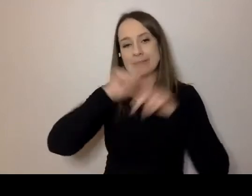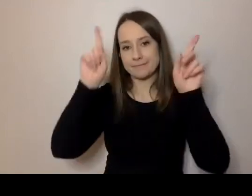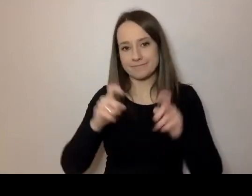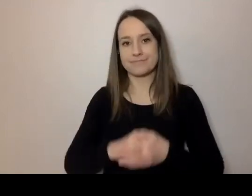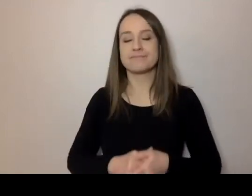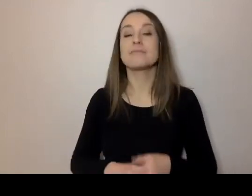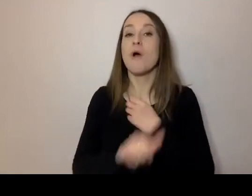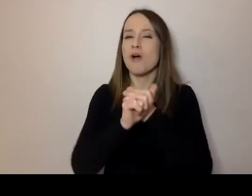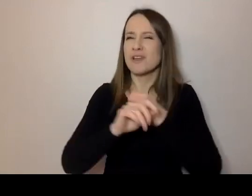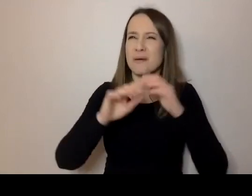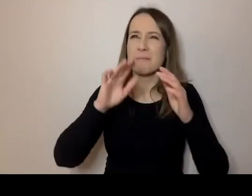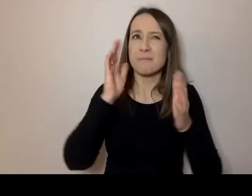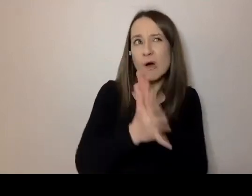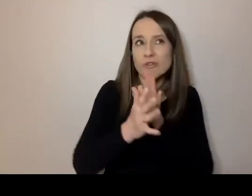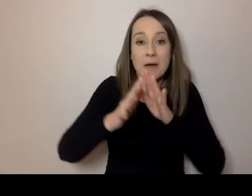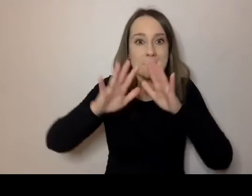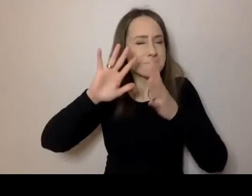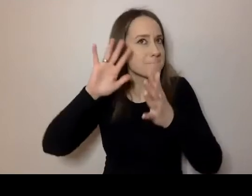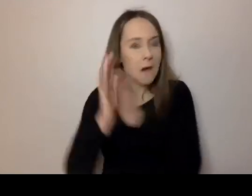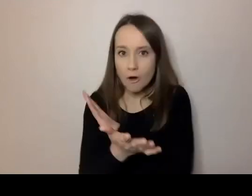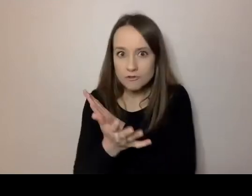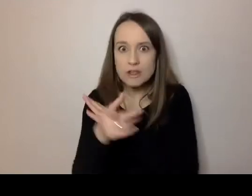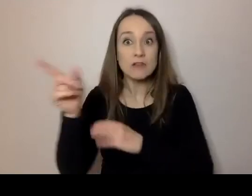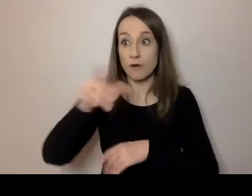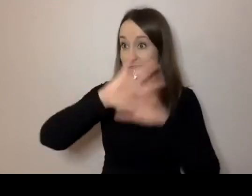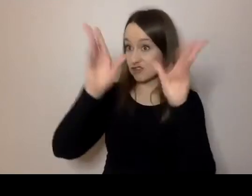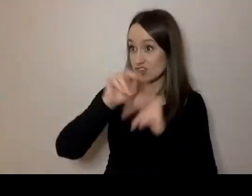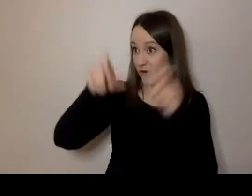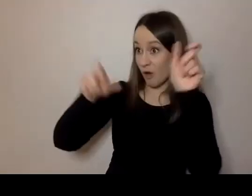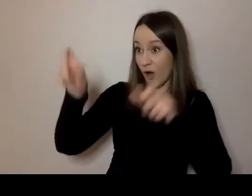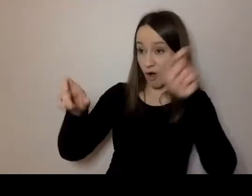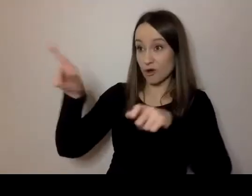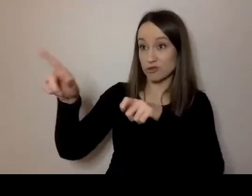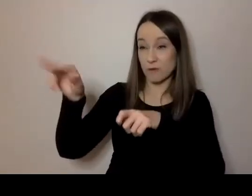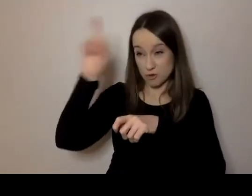Czy w Polsce wszyscy rozumieją po polsku?” - Taki jest temat tego spotkania.